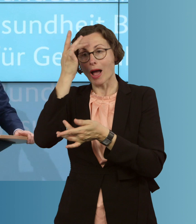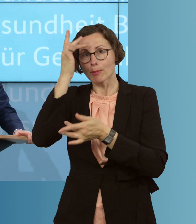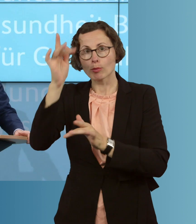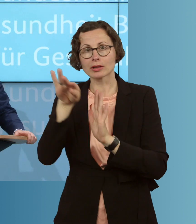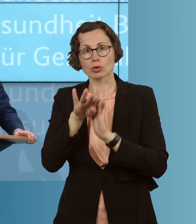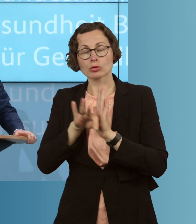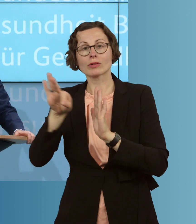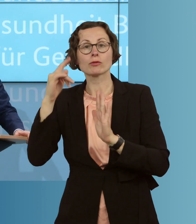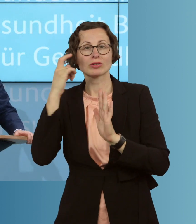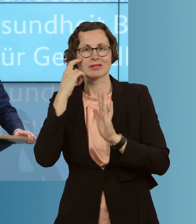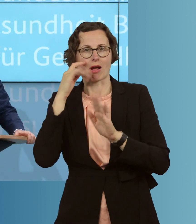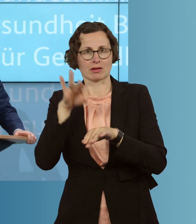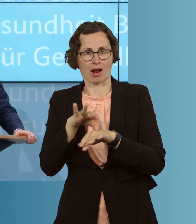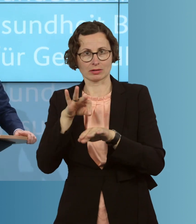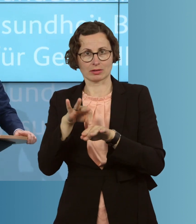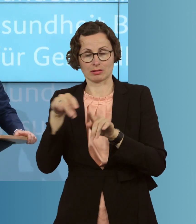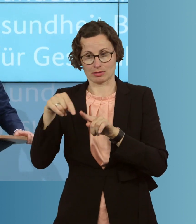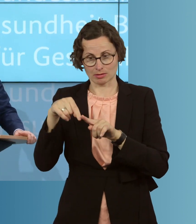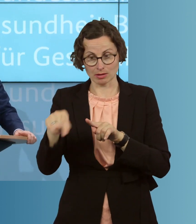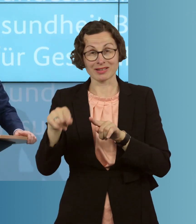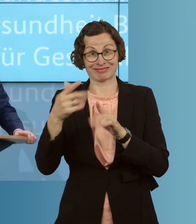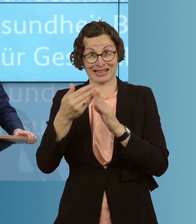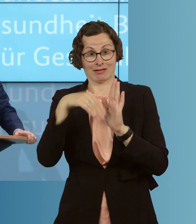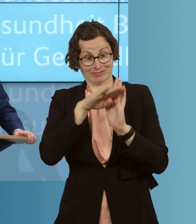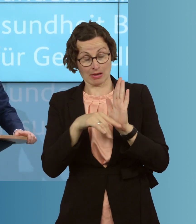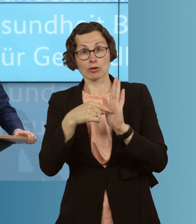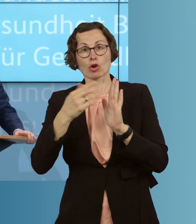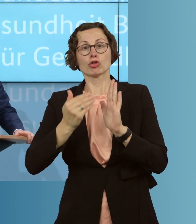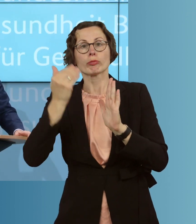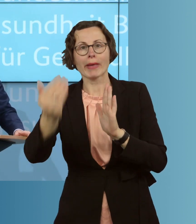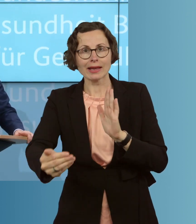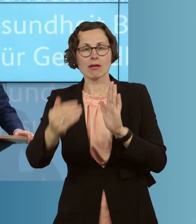Die neue soll, erstens, später in Kraft treten, und ,zweitens, flexibler gestaltet